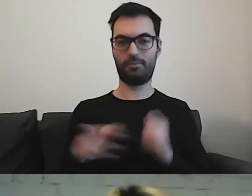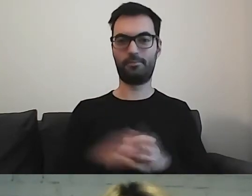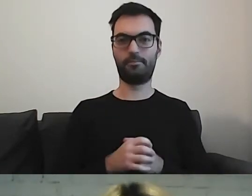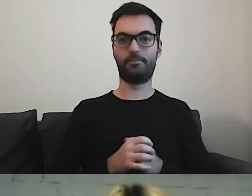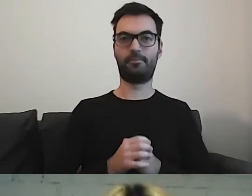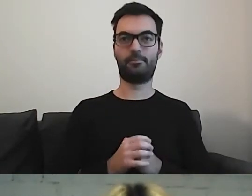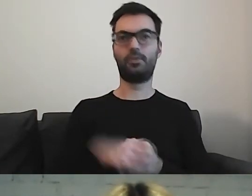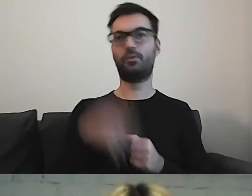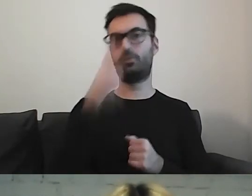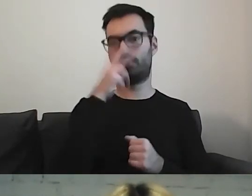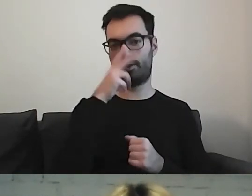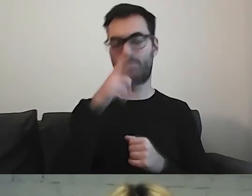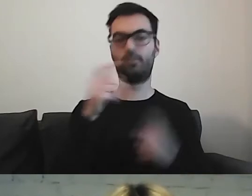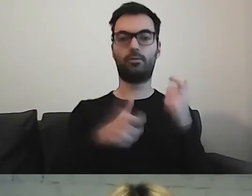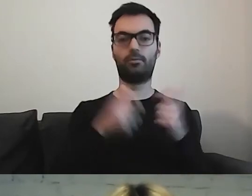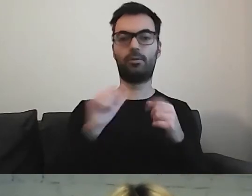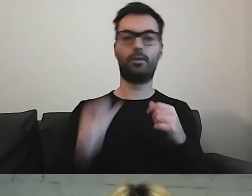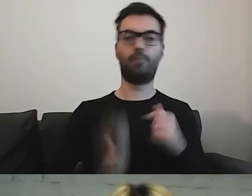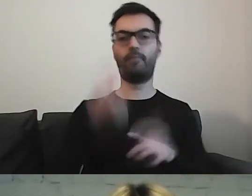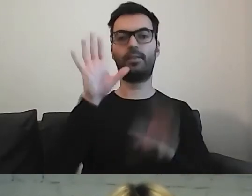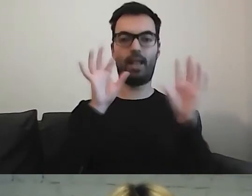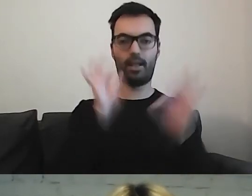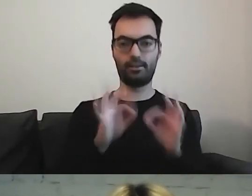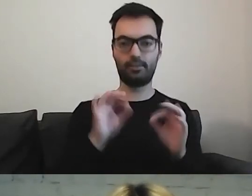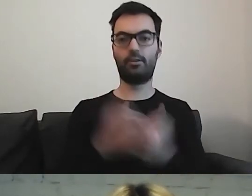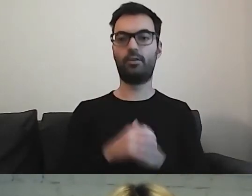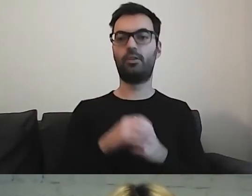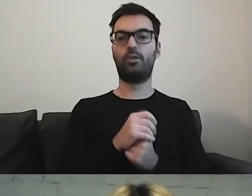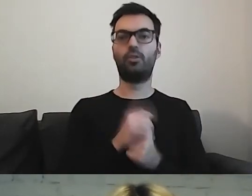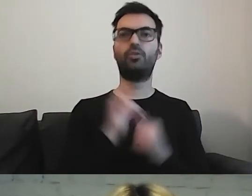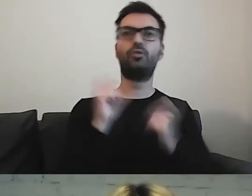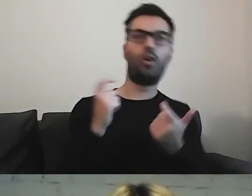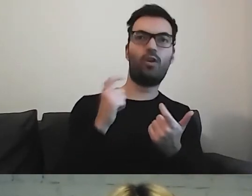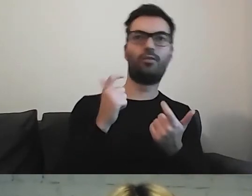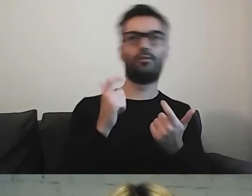Zobaczmy. Zróbmy pierwszą selekcję, co odpadnie z tych zdań.